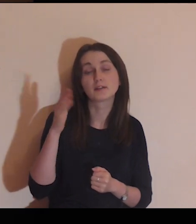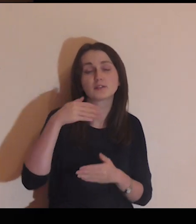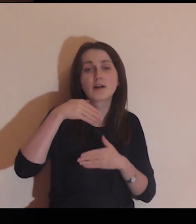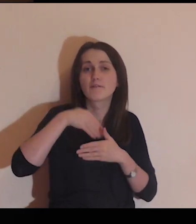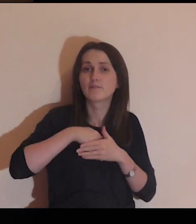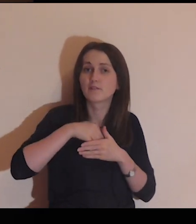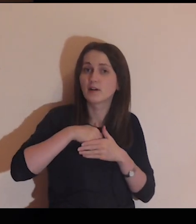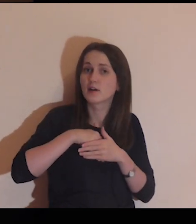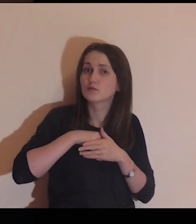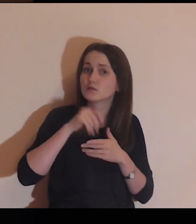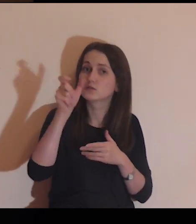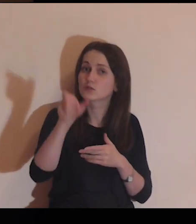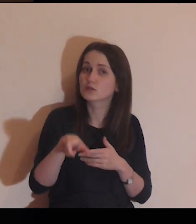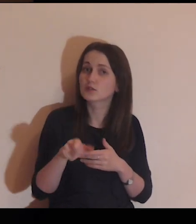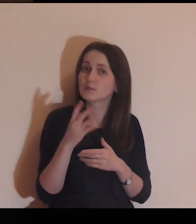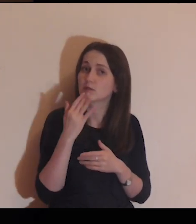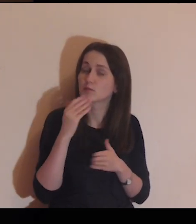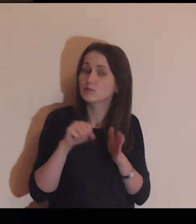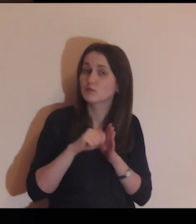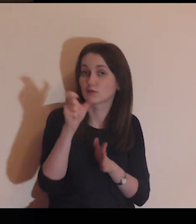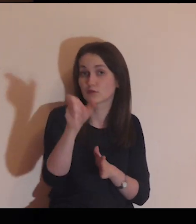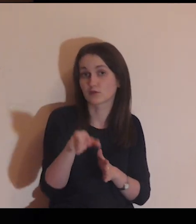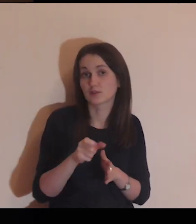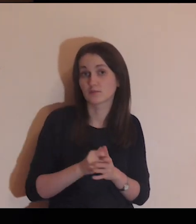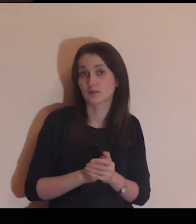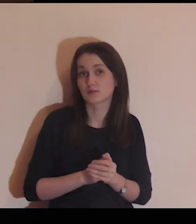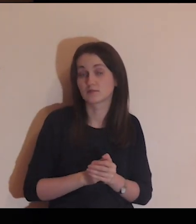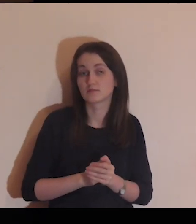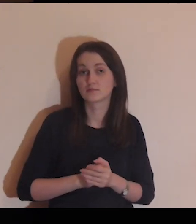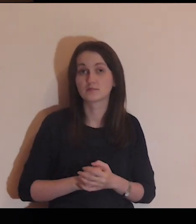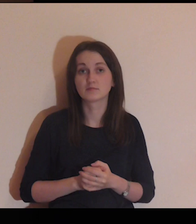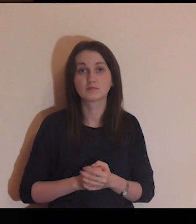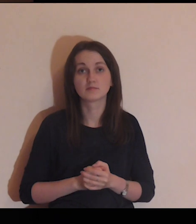On będzie wewnątrz ciebie mówił do ciebie.